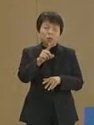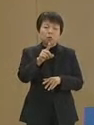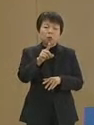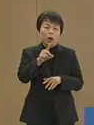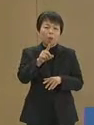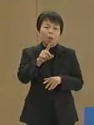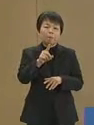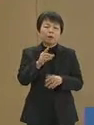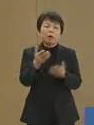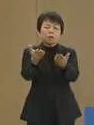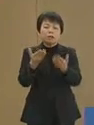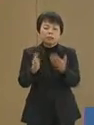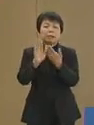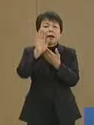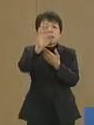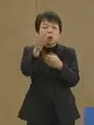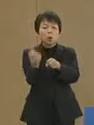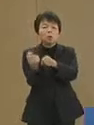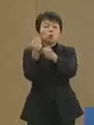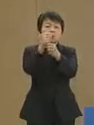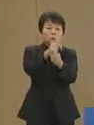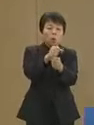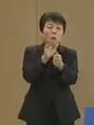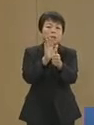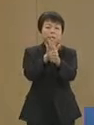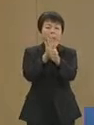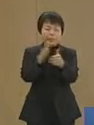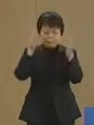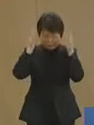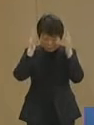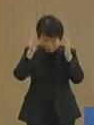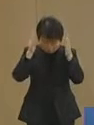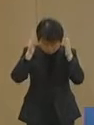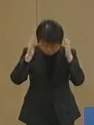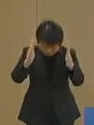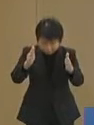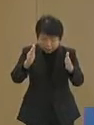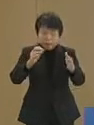震災後の復興 支援に 全力を挙げて取り組まなけて…